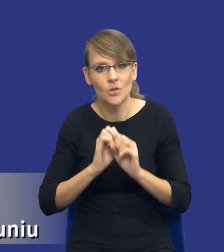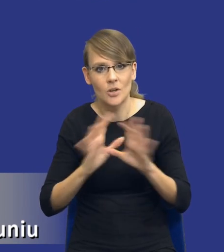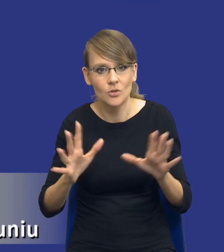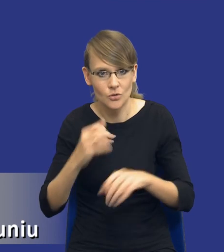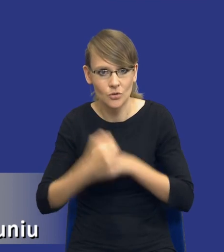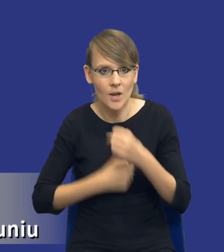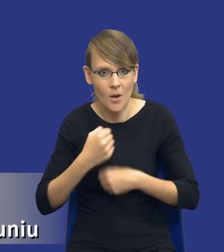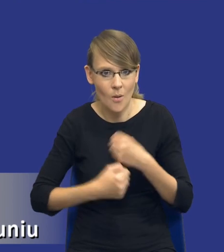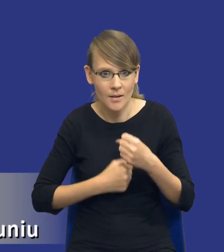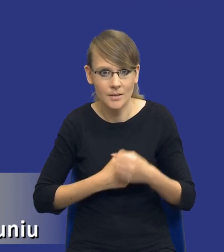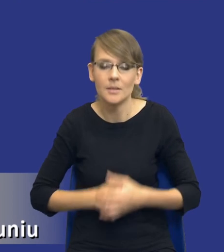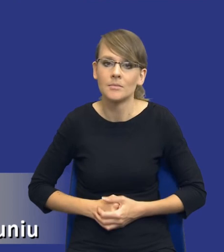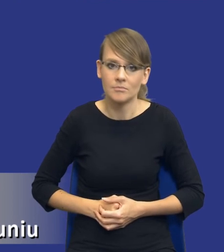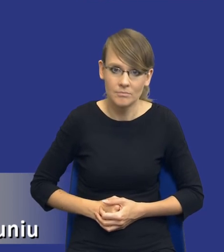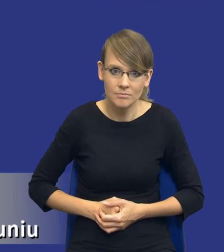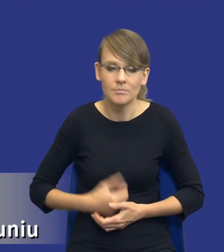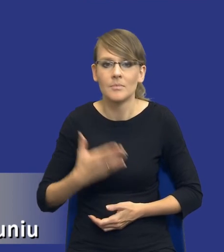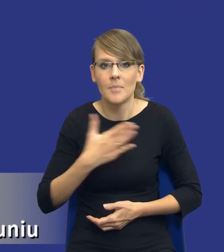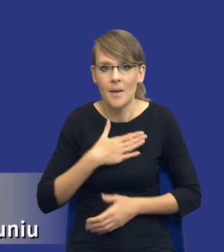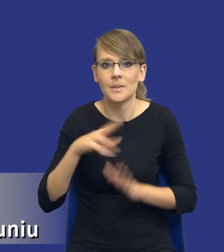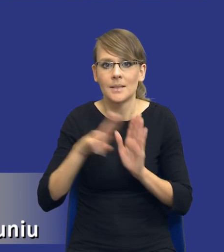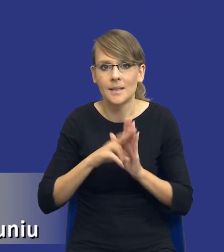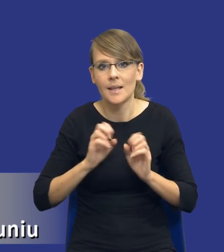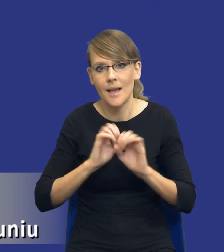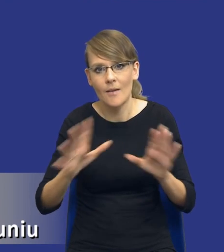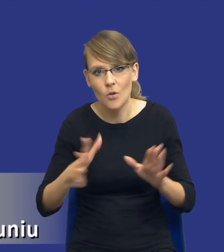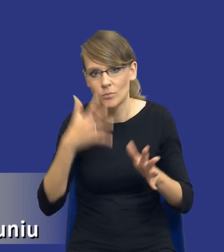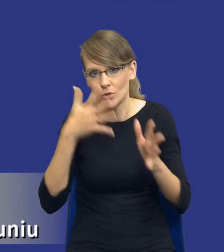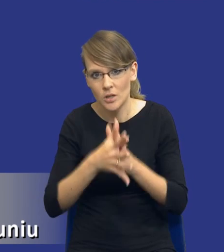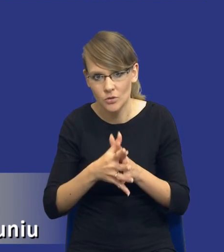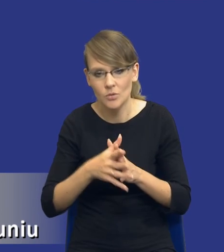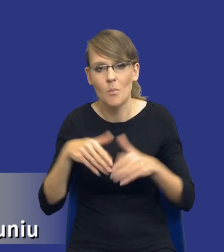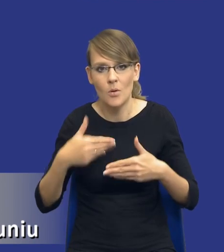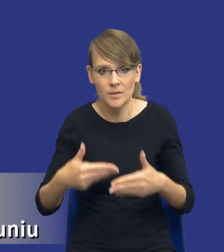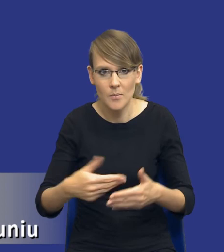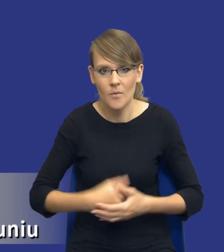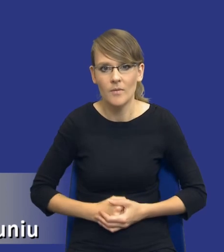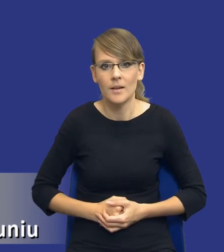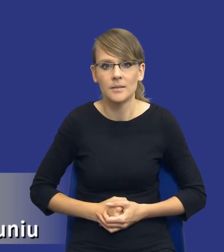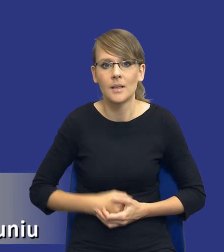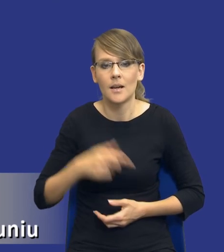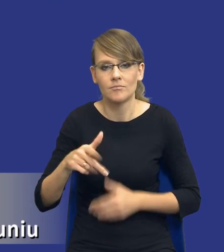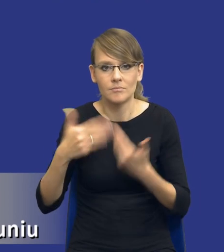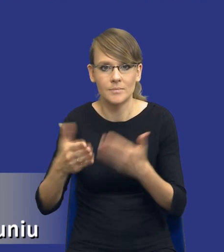zamawiającego, no bo jednak mamy zasady jawności transparentności postępowania i o udzielenie zamówienia publicznego i w